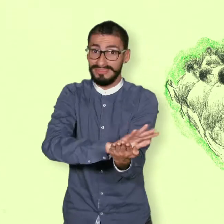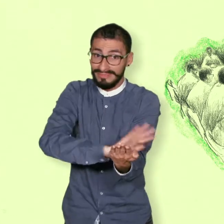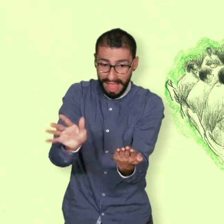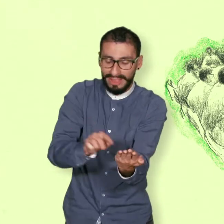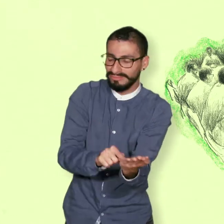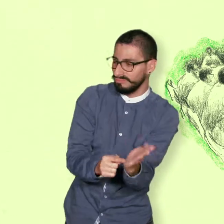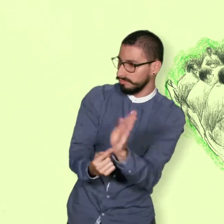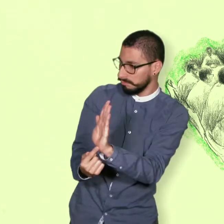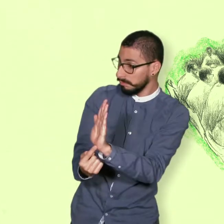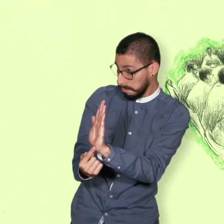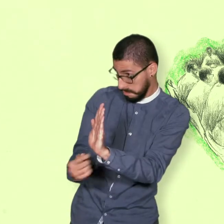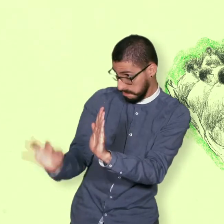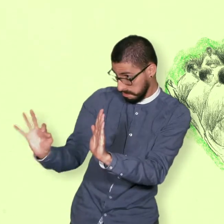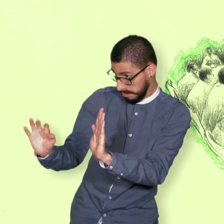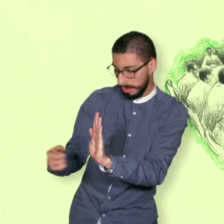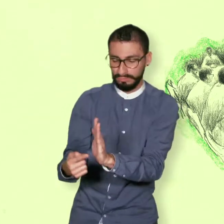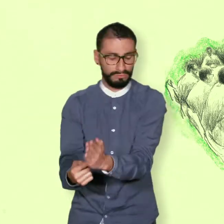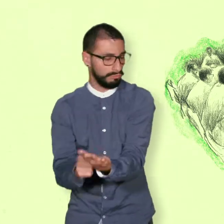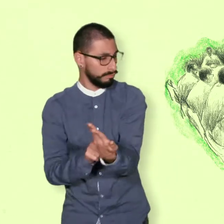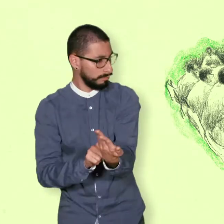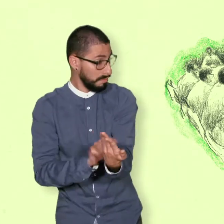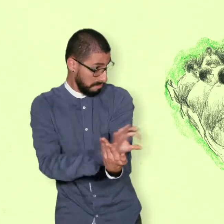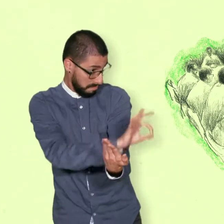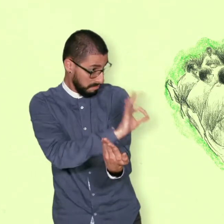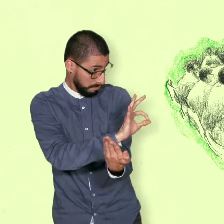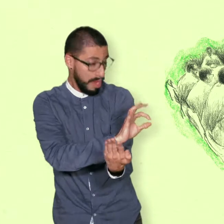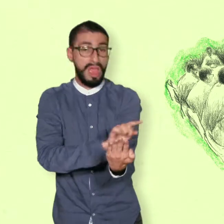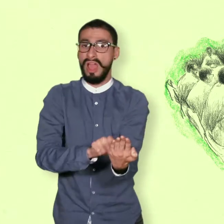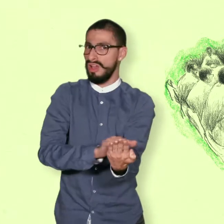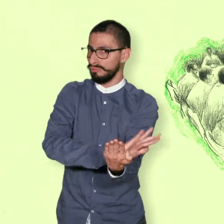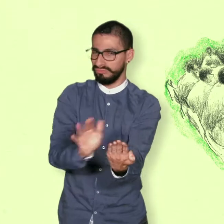y ambas partes se sintieran satisfechas con el resultado final.